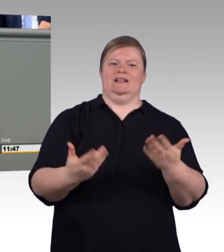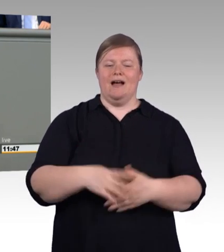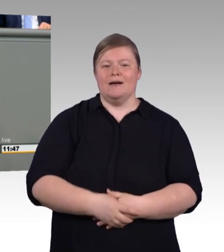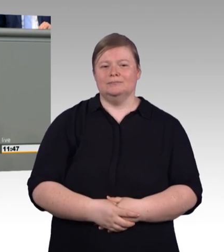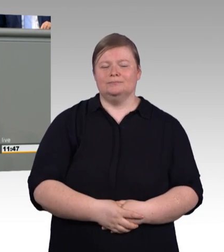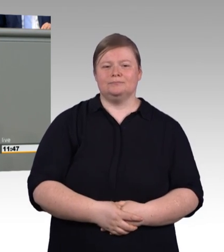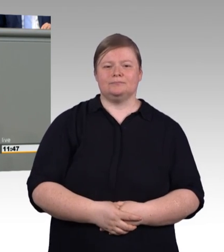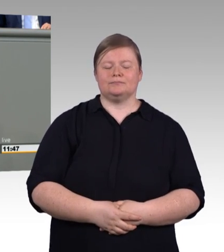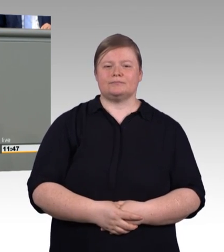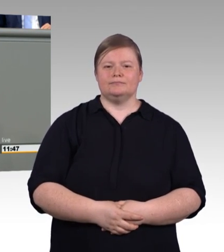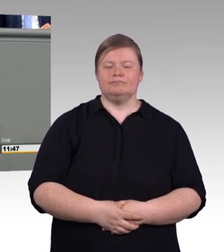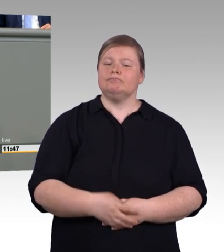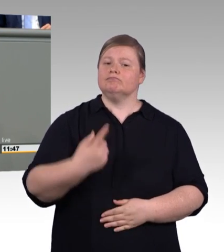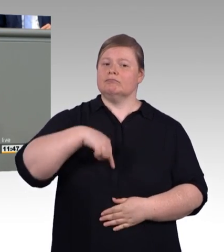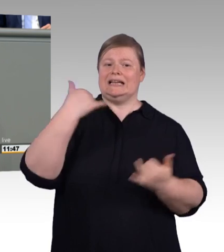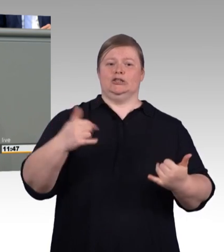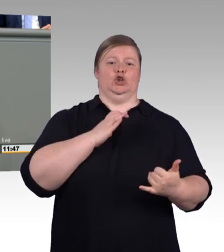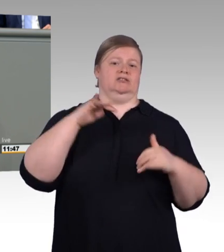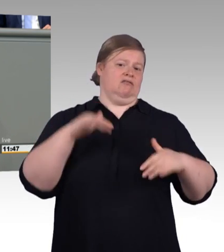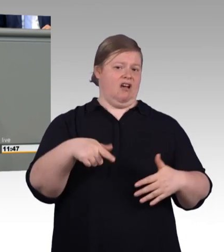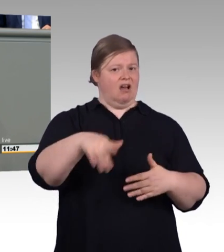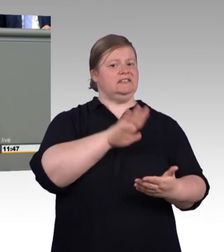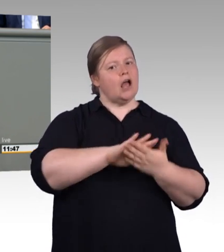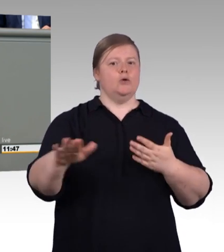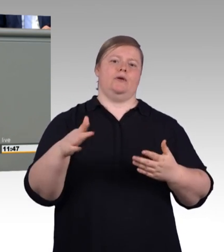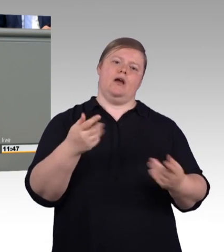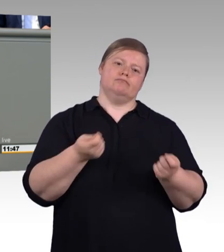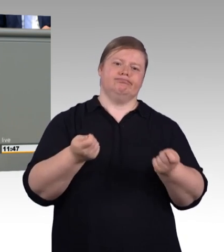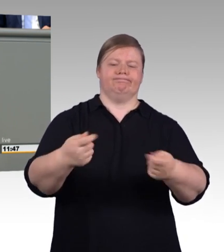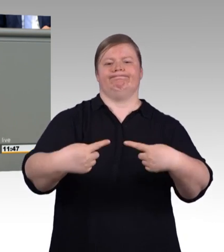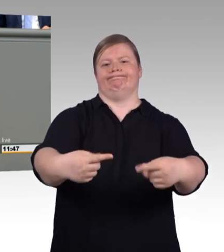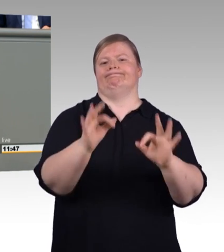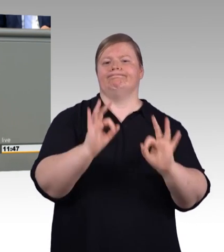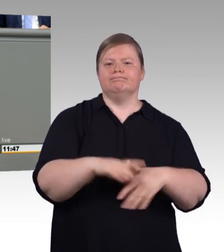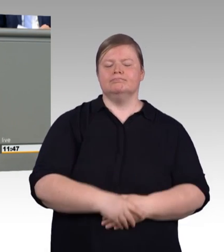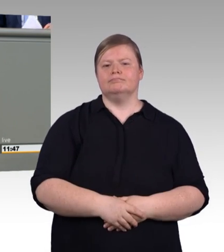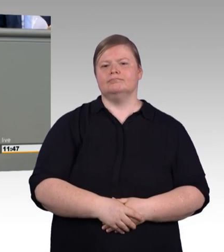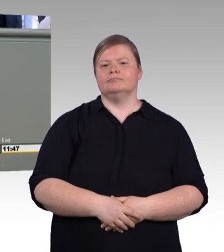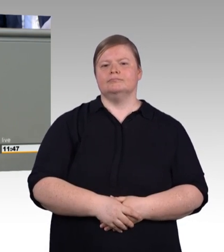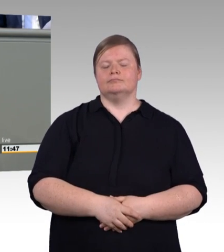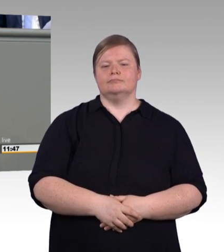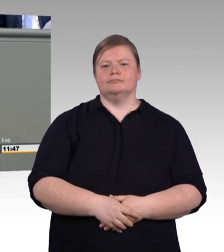Wir wollen, dass endlich die unnötigen Schärfen geglättet werden und die Berufsschulfreistellungszeiten